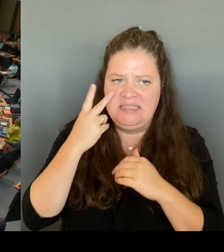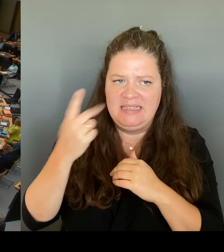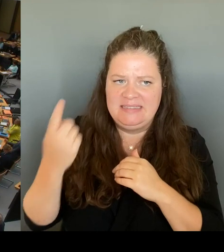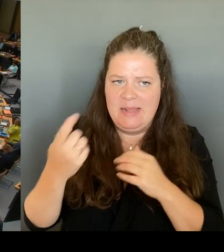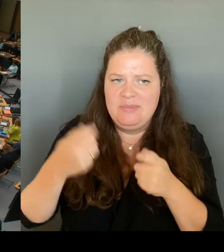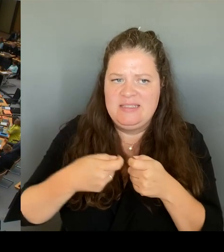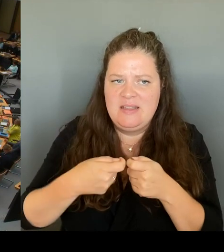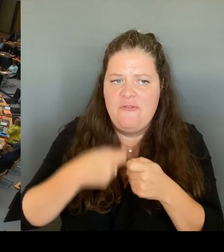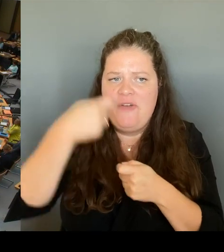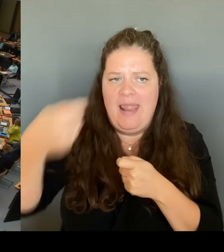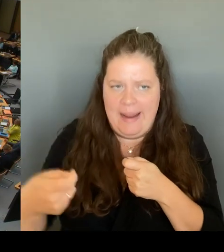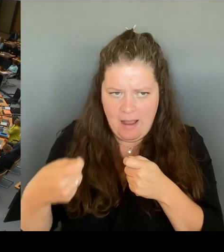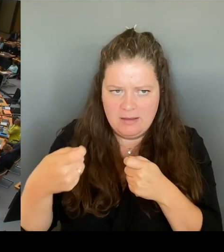Das ist ja wohl Aufgabe des Regierenden.